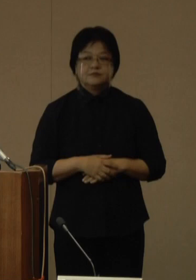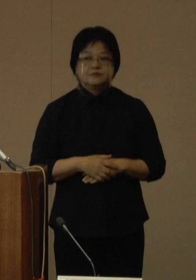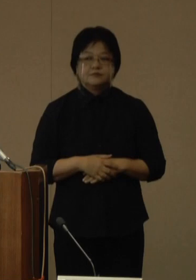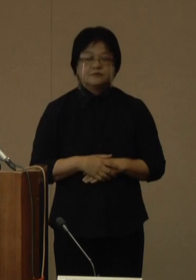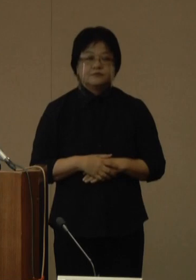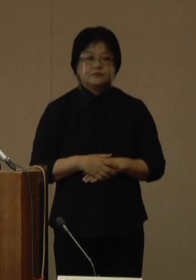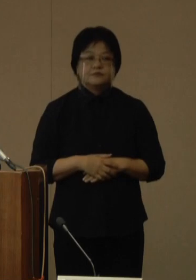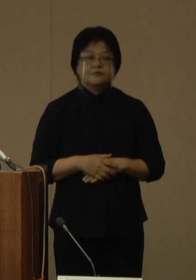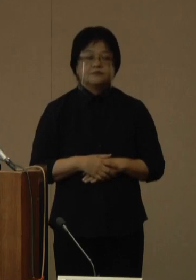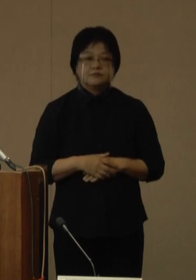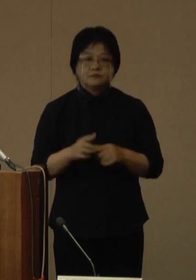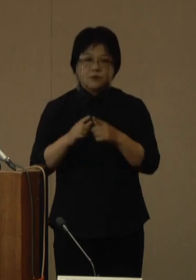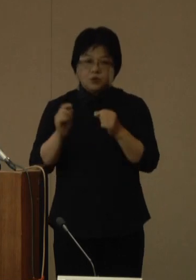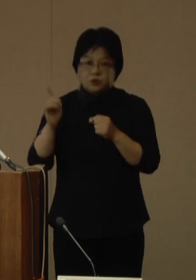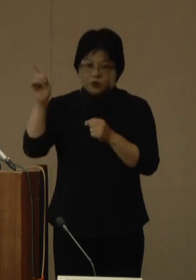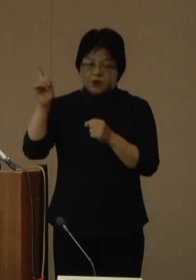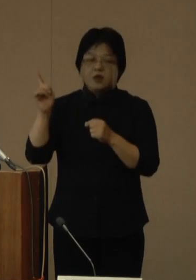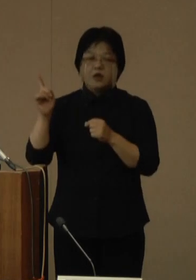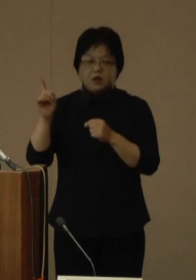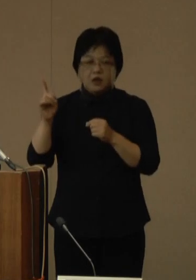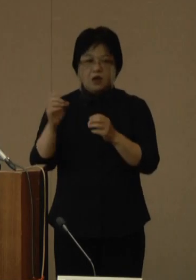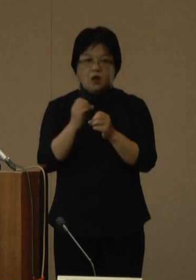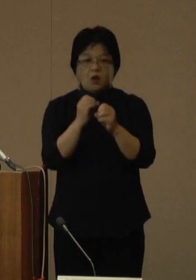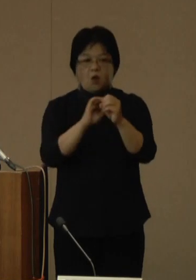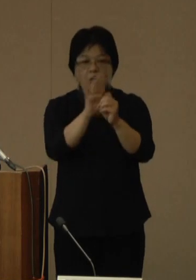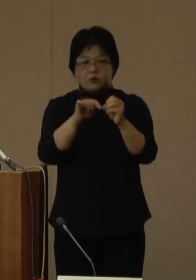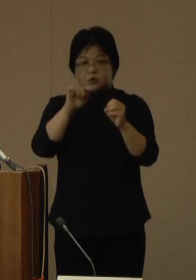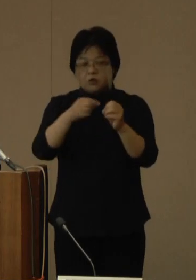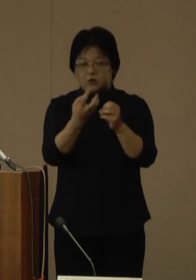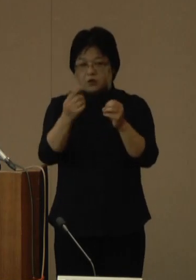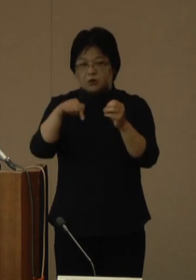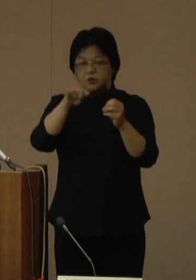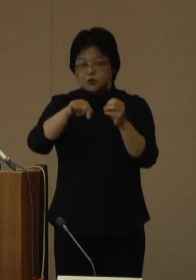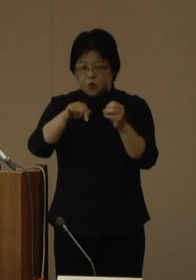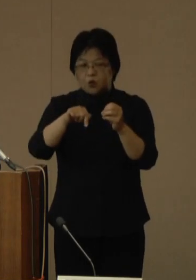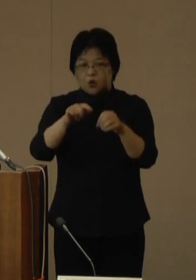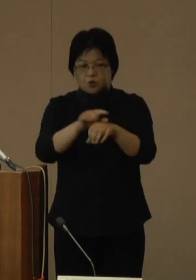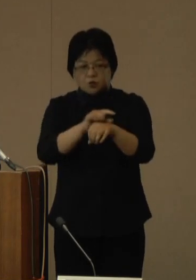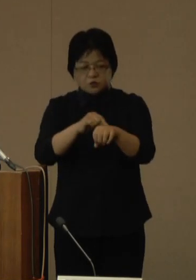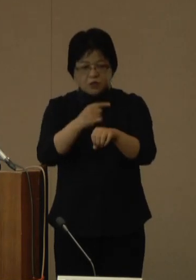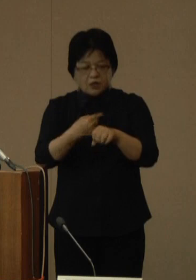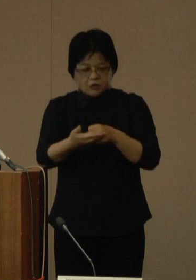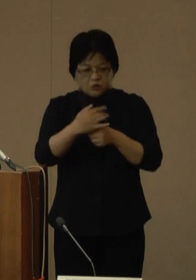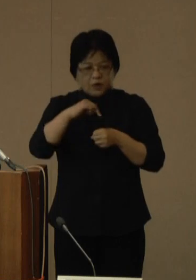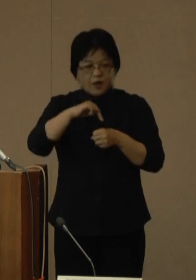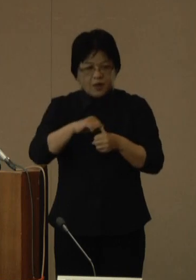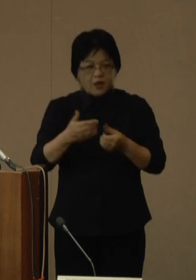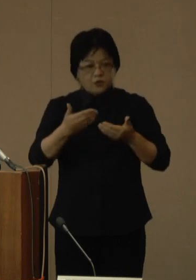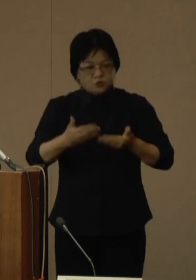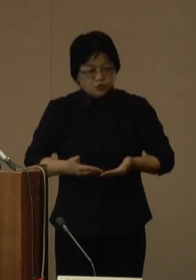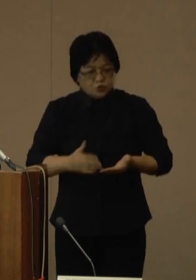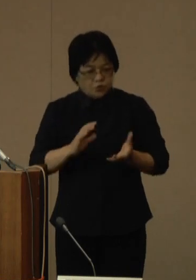国においては、オミクロン株の特性を踏まえ、重症化リスクがある患者への対応に重点を置き、